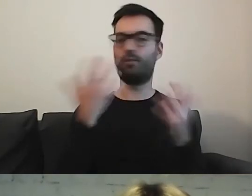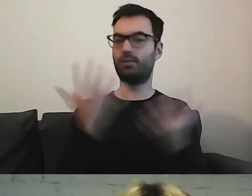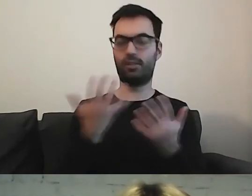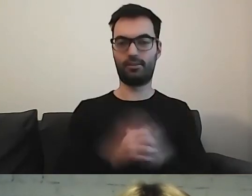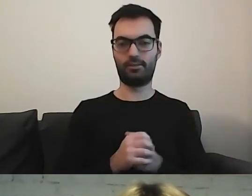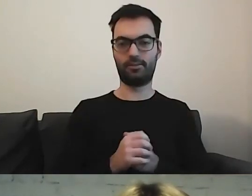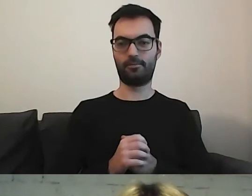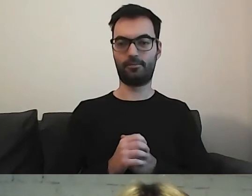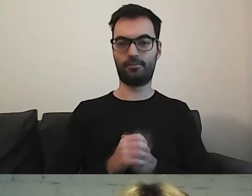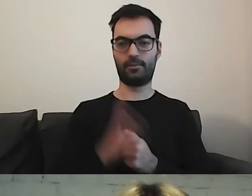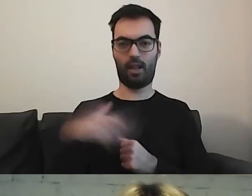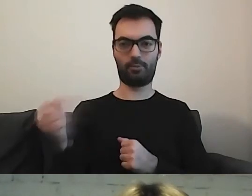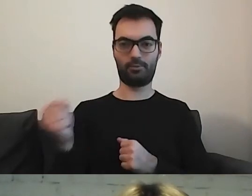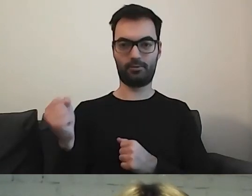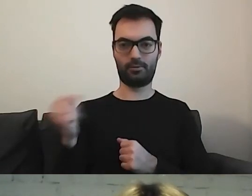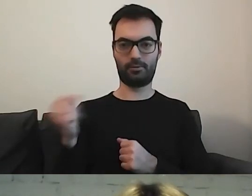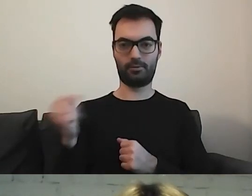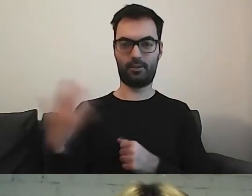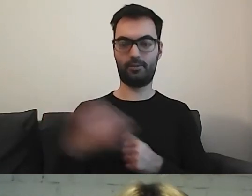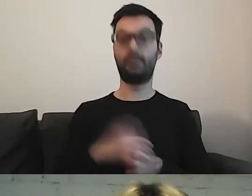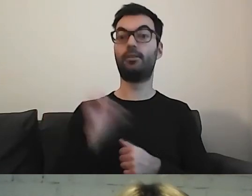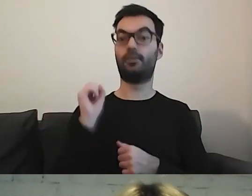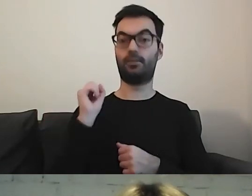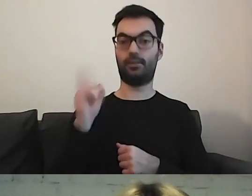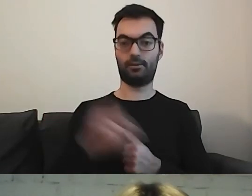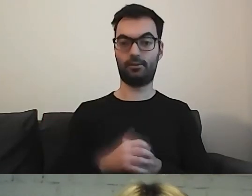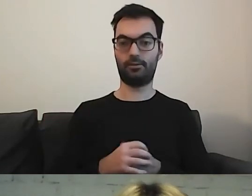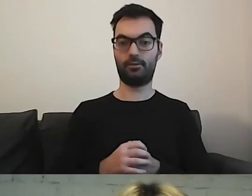MAŁGORZATA: Prawa strona. Piktogramik.